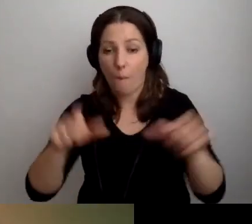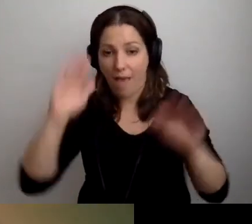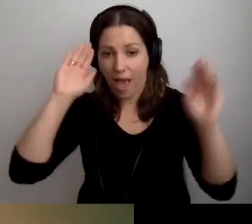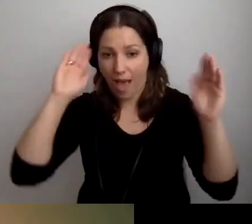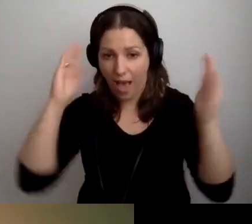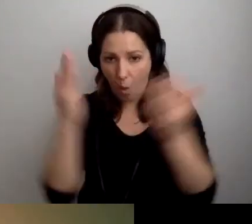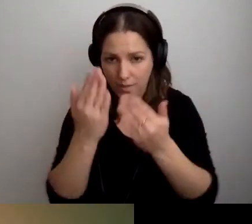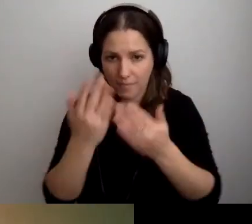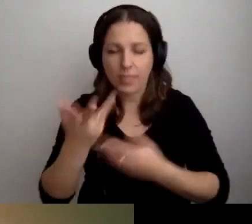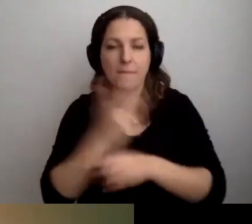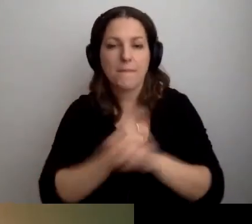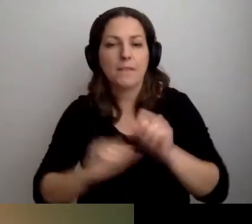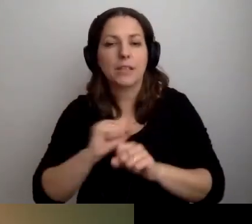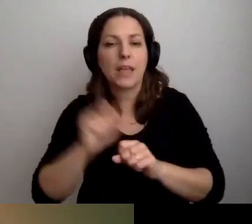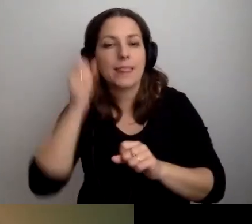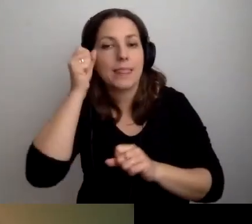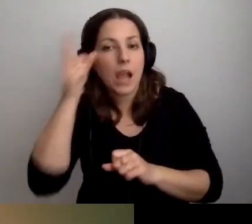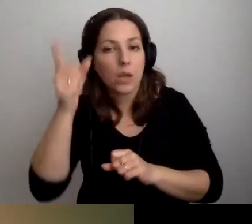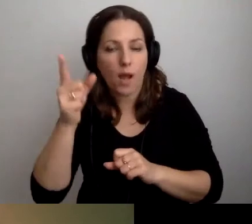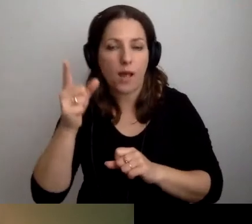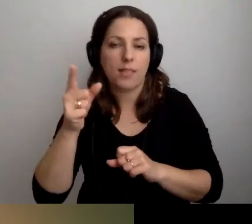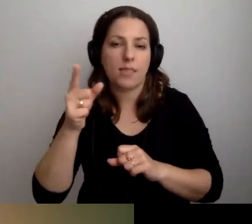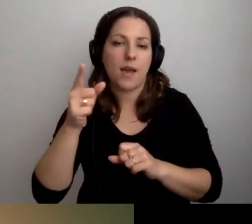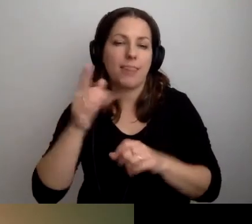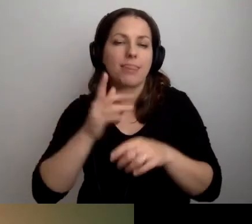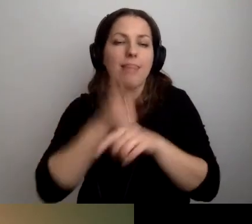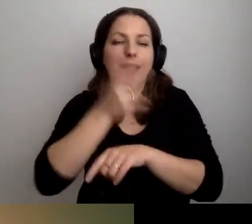z niepełnosprawnością intelektualną, nadwrażliwe sensorycznie,